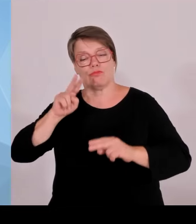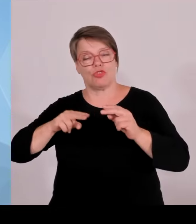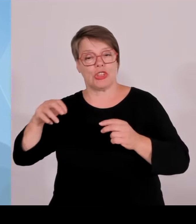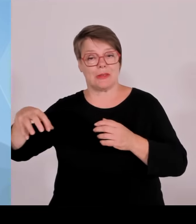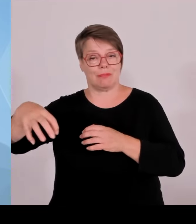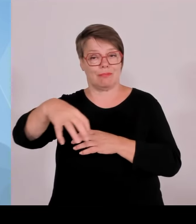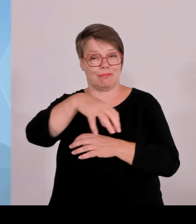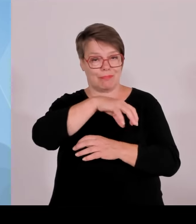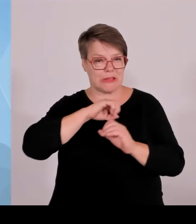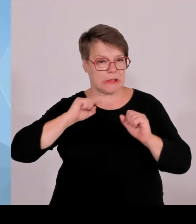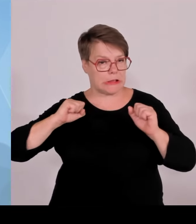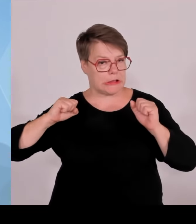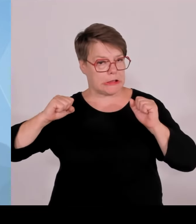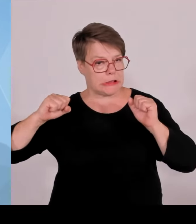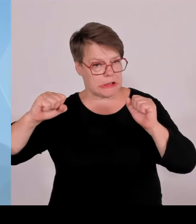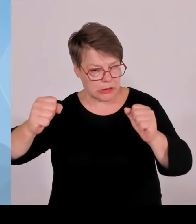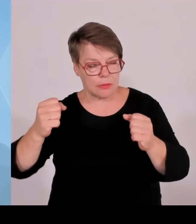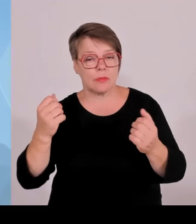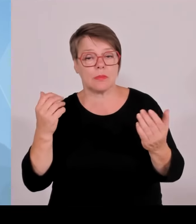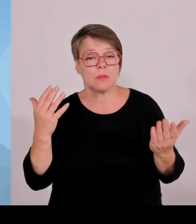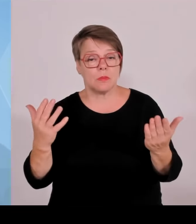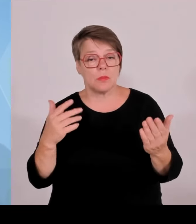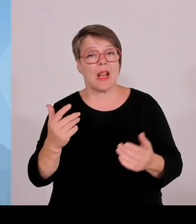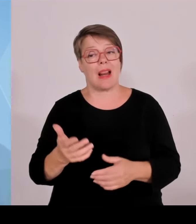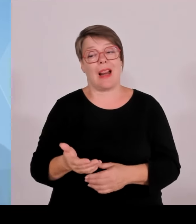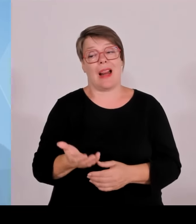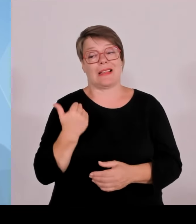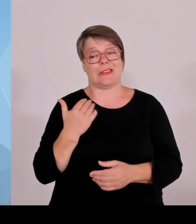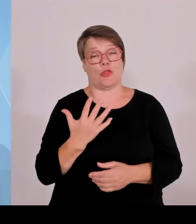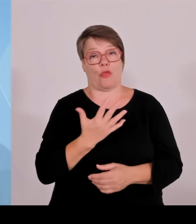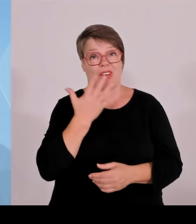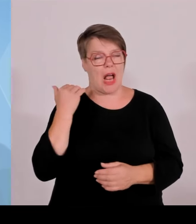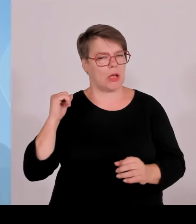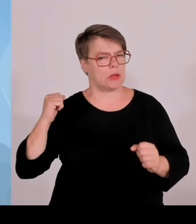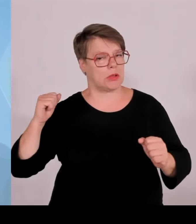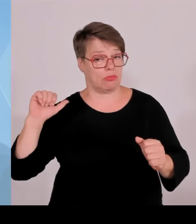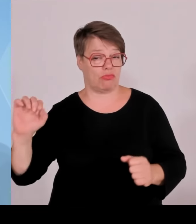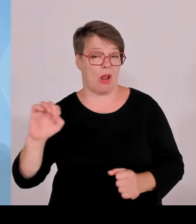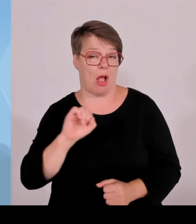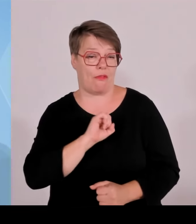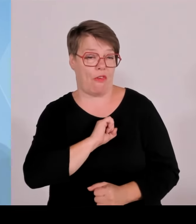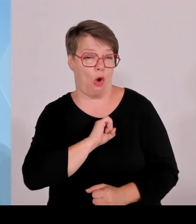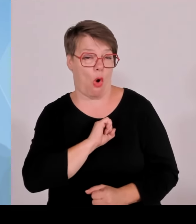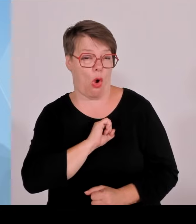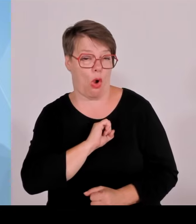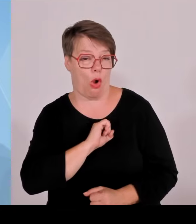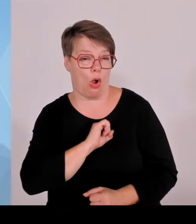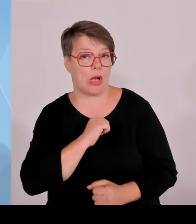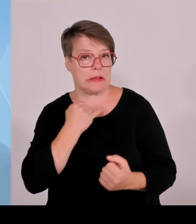Zukunft stellen. Das werden die Kollegen dann ausführen. Im Übrigen haben wir einen wichtigen Punkt der Regierungserklärung des